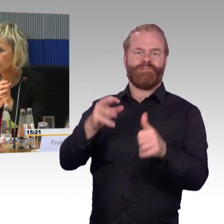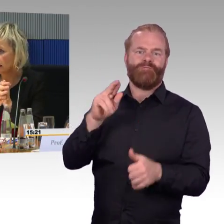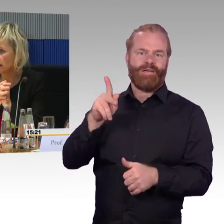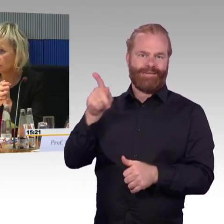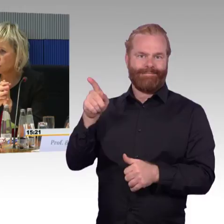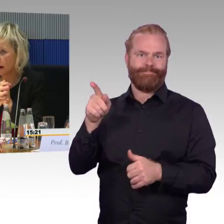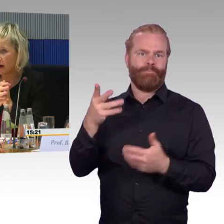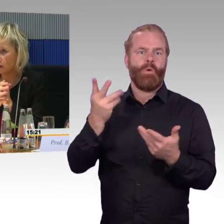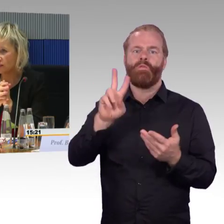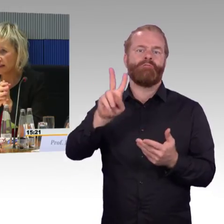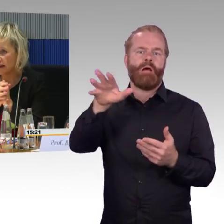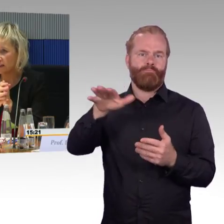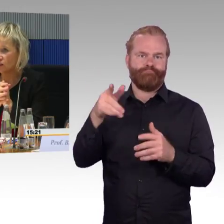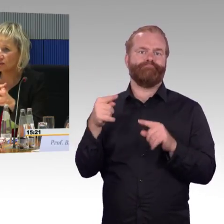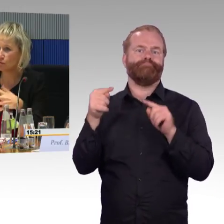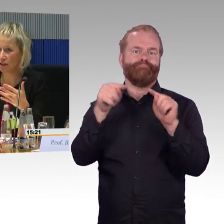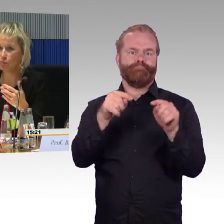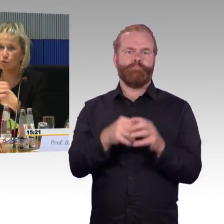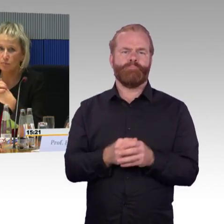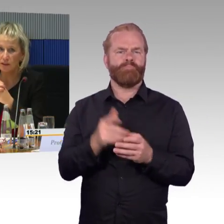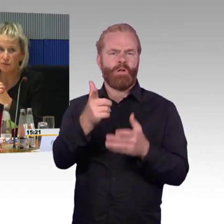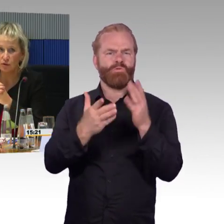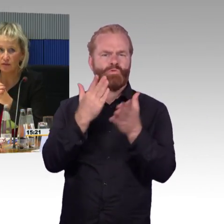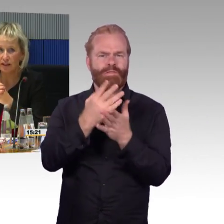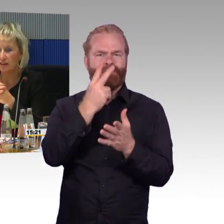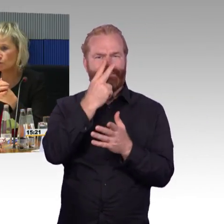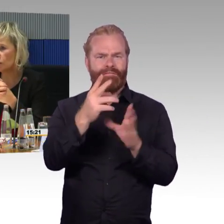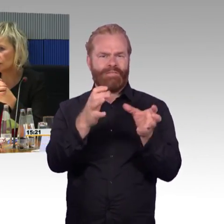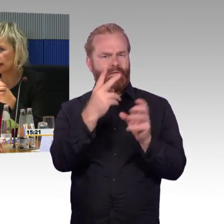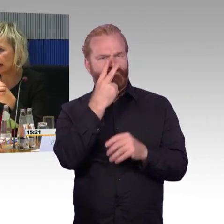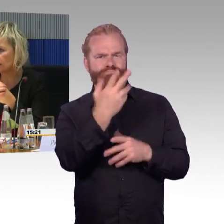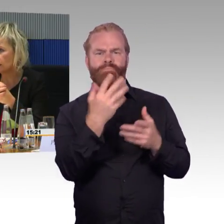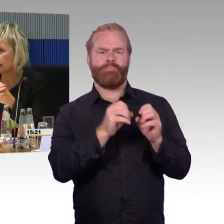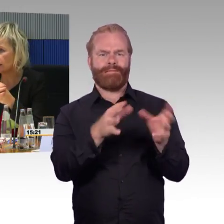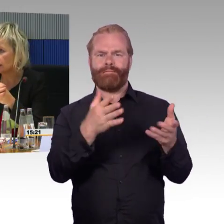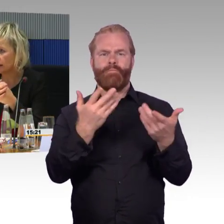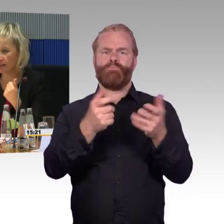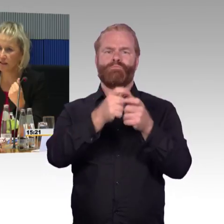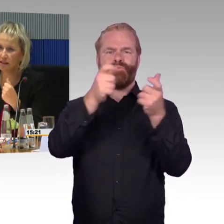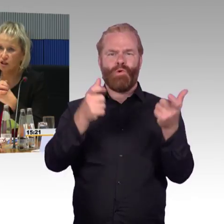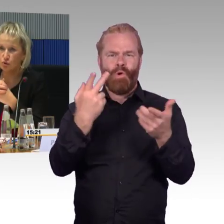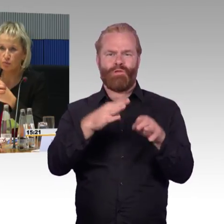die sind schmal und leicht, sie müssen ja auch in er Lage,